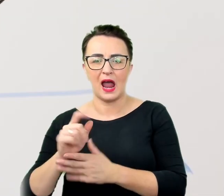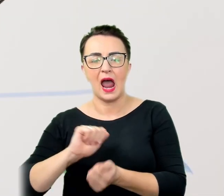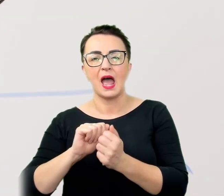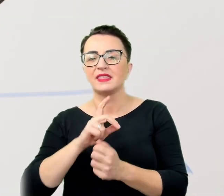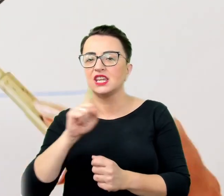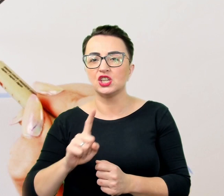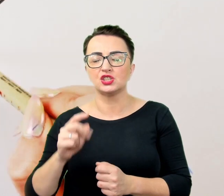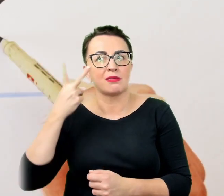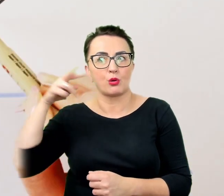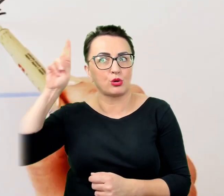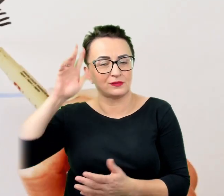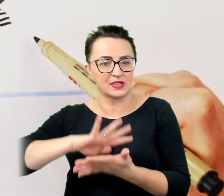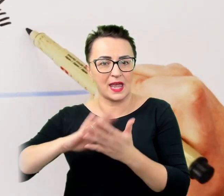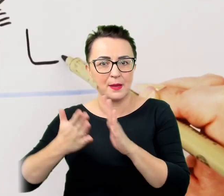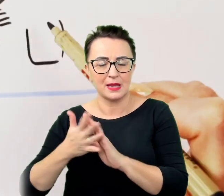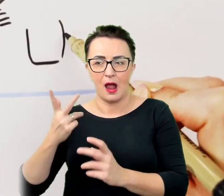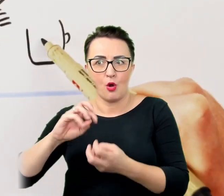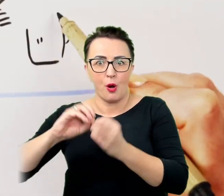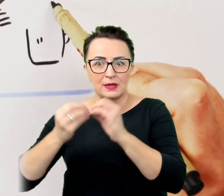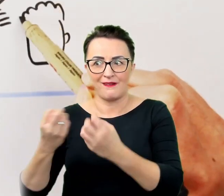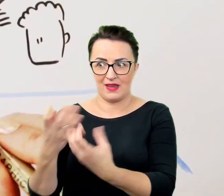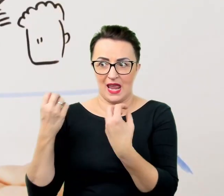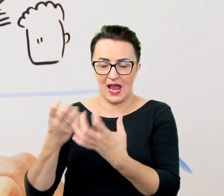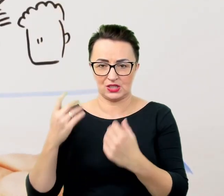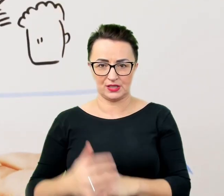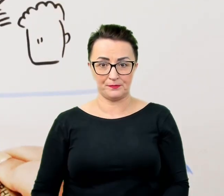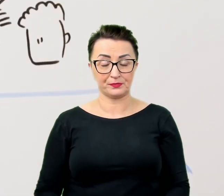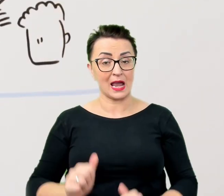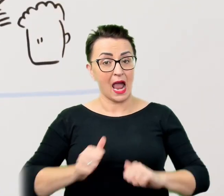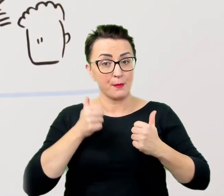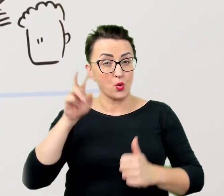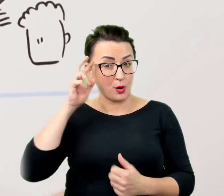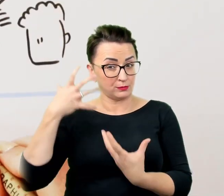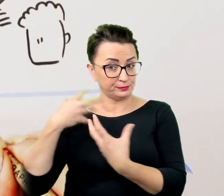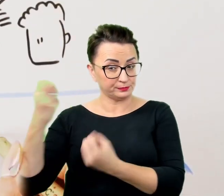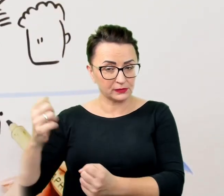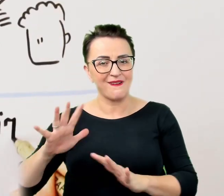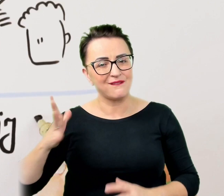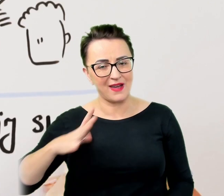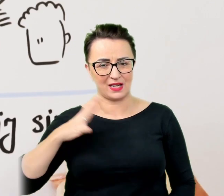Aby być zrozumiałym warto zawsze upewniać się, że przedstawiona przez nas informacja została przyswojona.